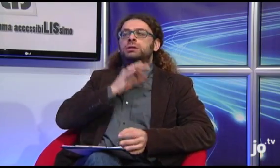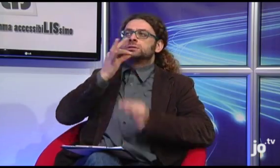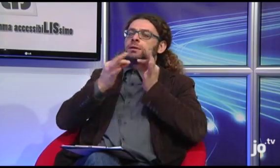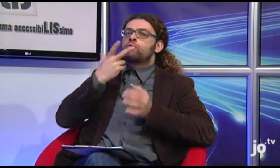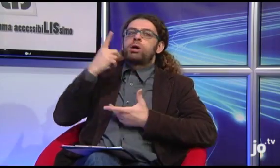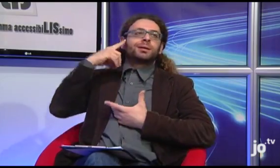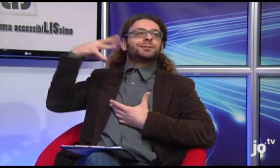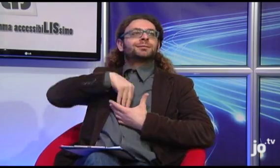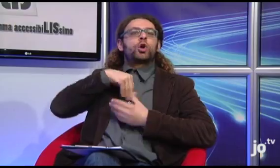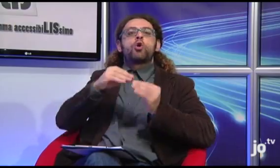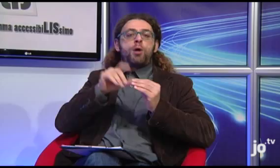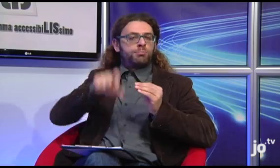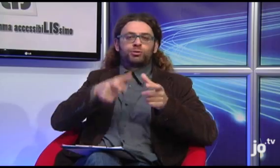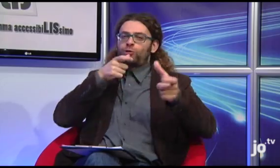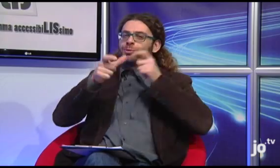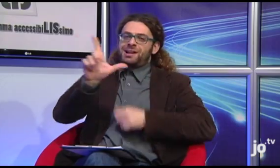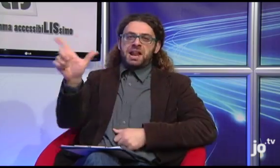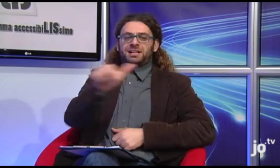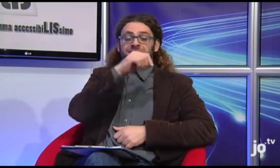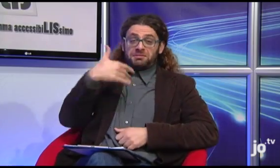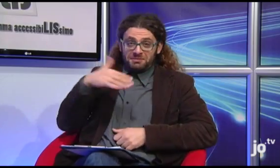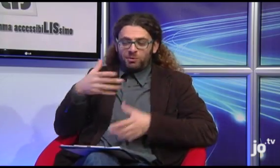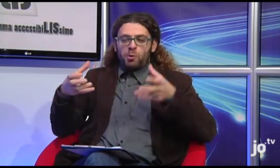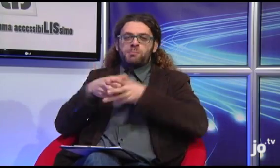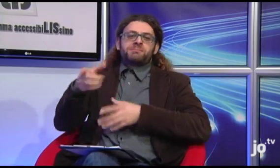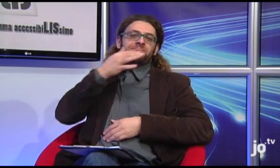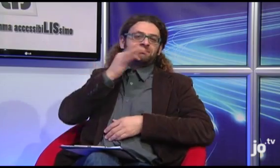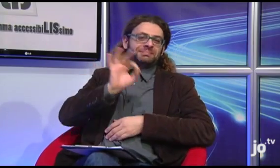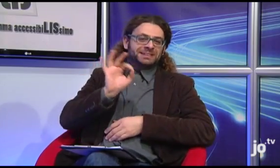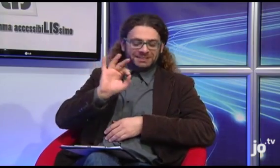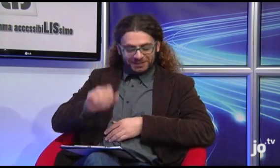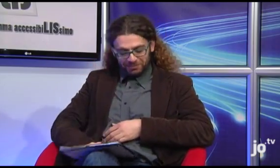le quali possono prendere consapevolezza della loro spiritualità solo attraverso la loro lingua. Bellissima l'attività di questo gruppo.